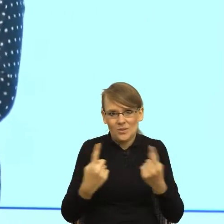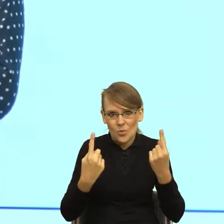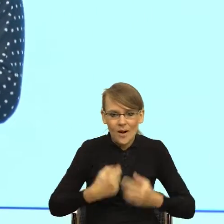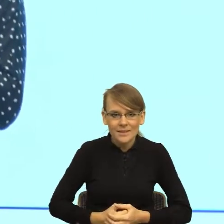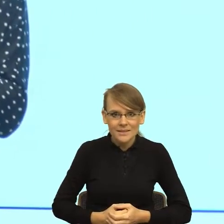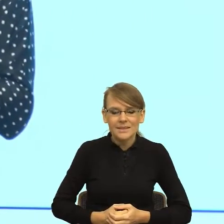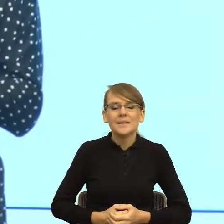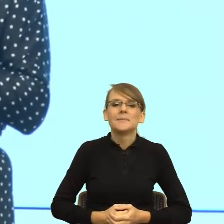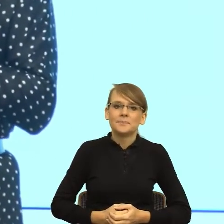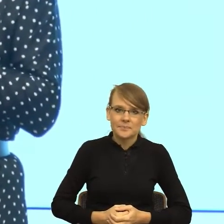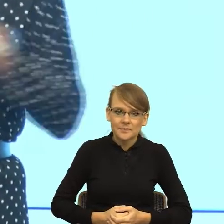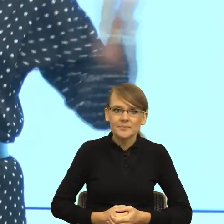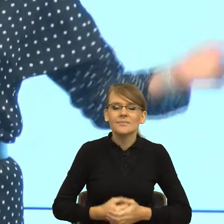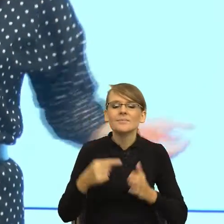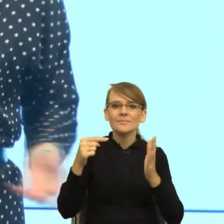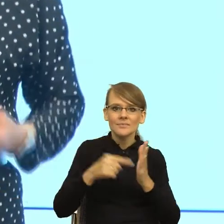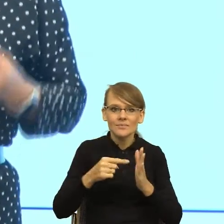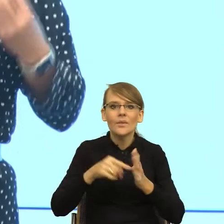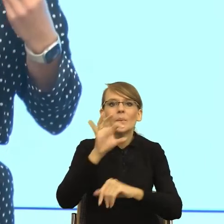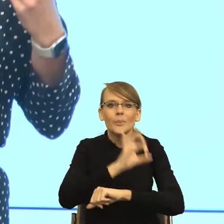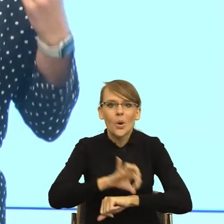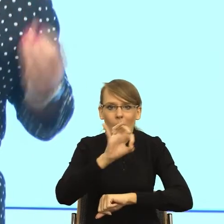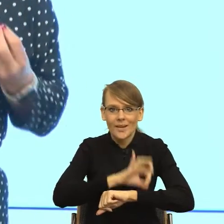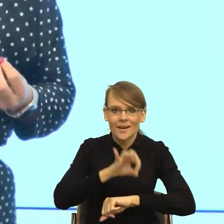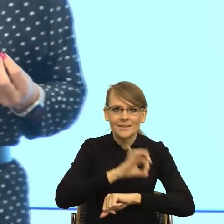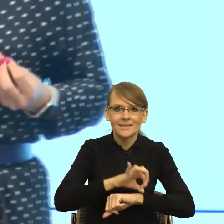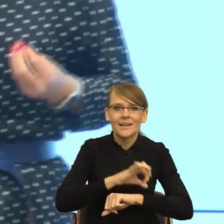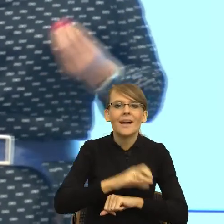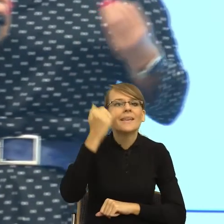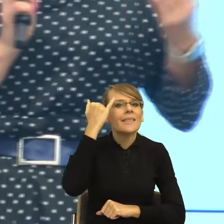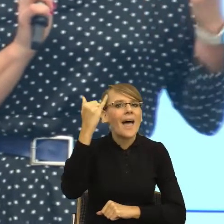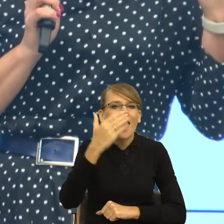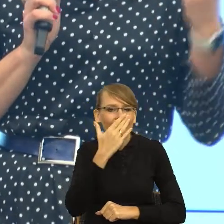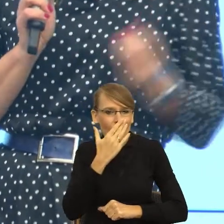jak rozumiem, ideę tego projektu. Idea jest taka, żeby łapać te